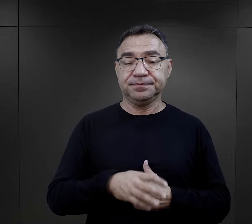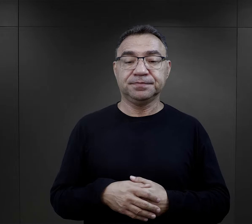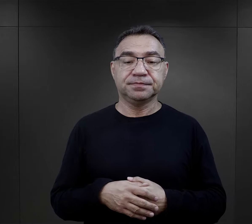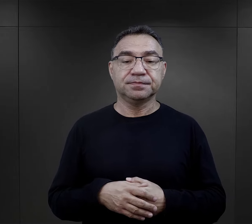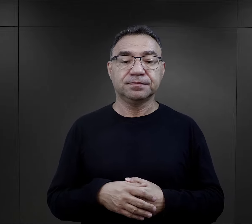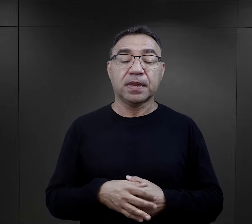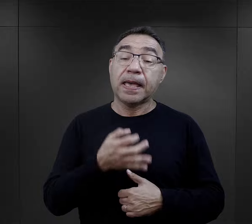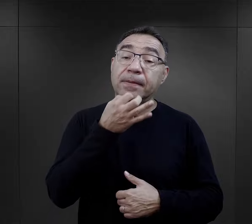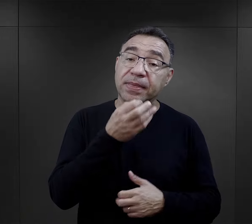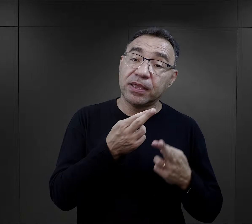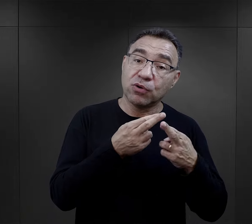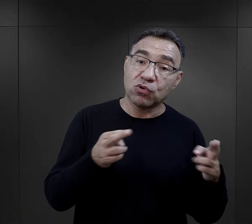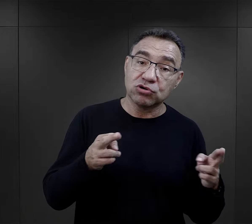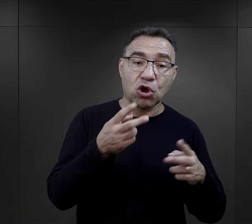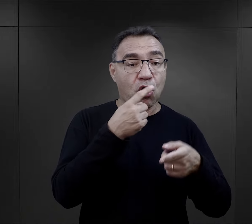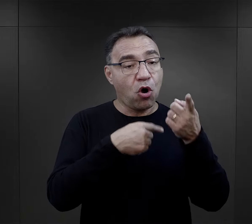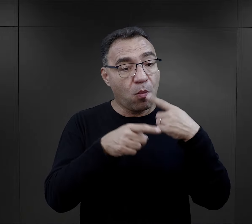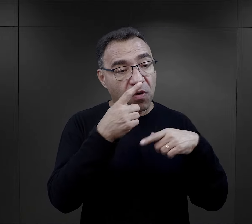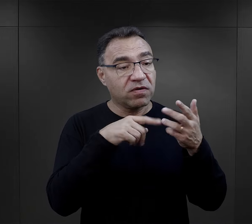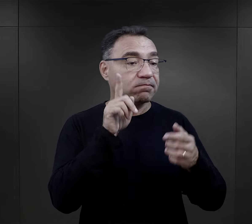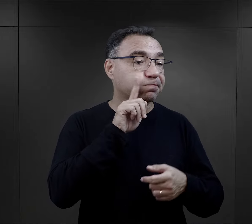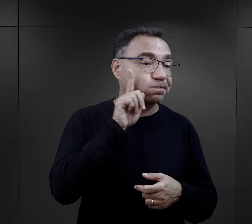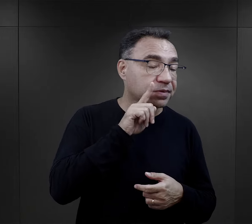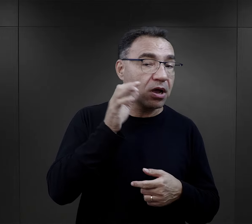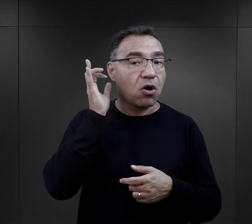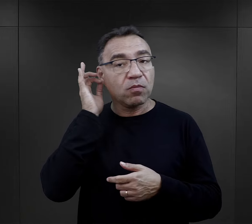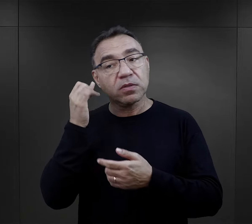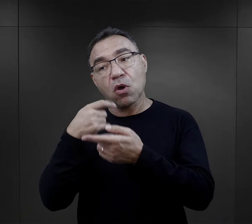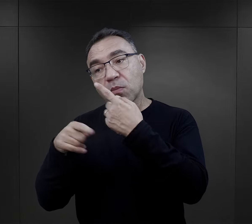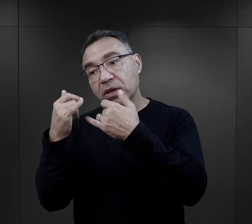Czy można dostrzec różnicę w relacjach składanych przez mężczyzn i kobiety?